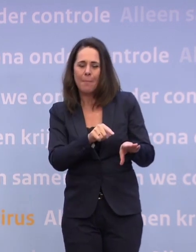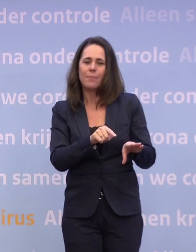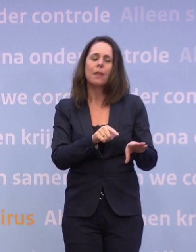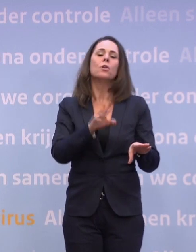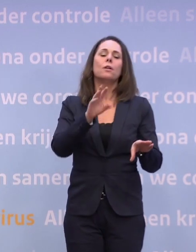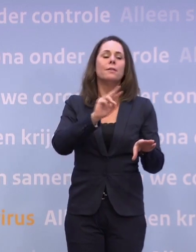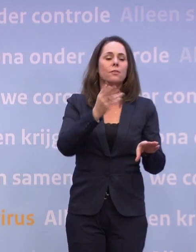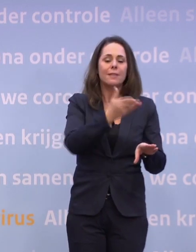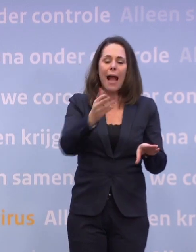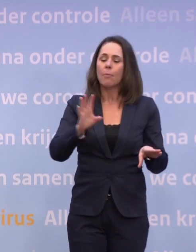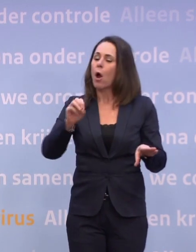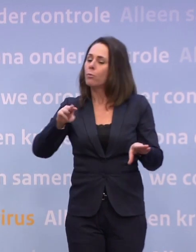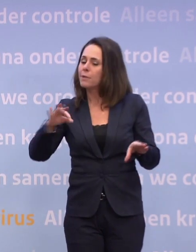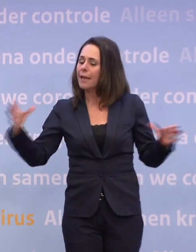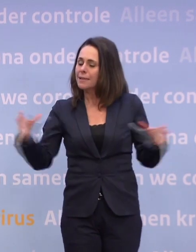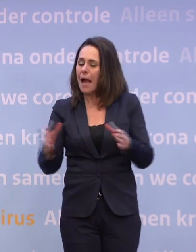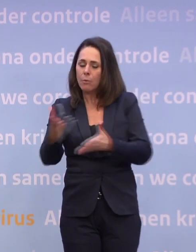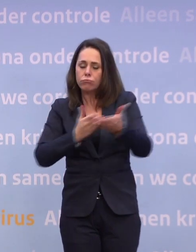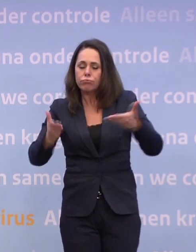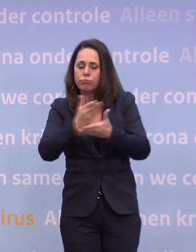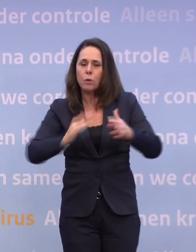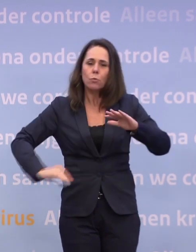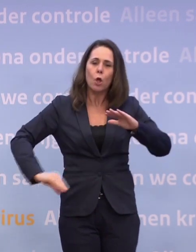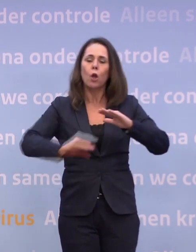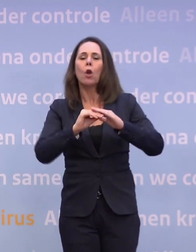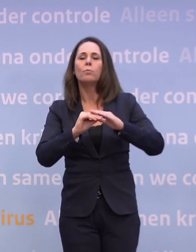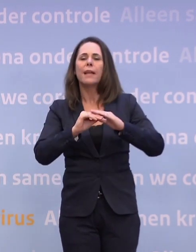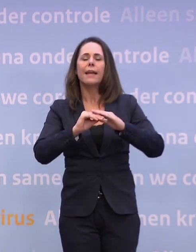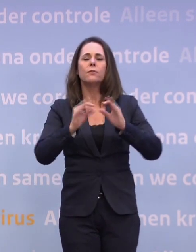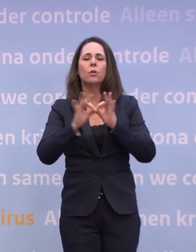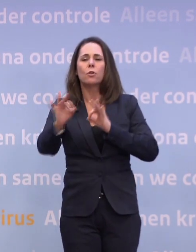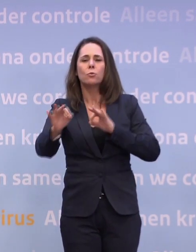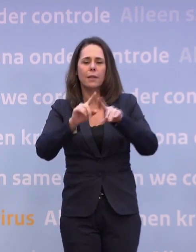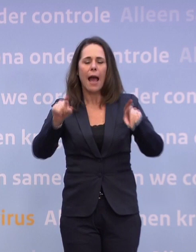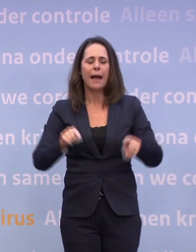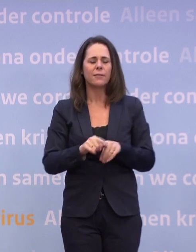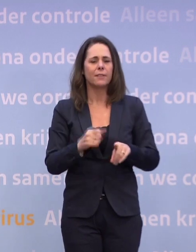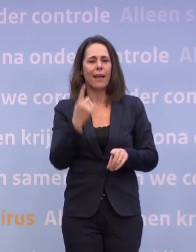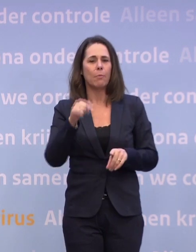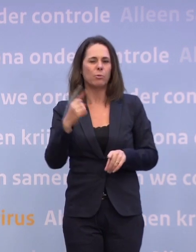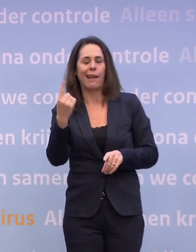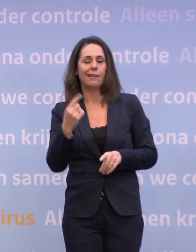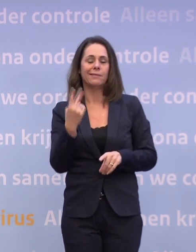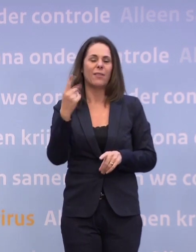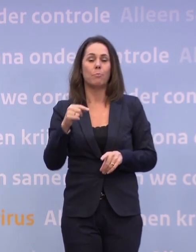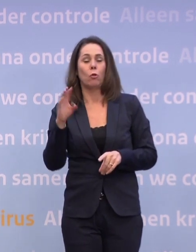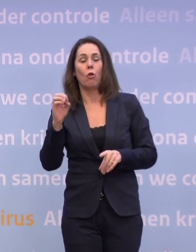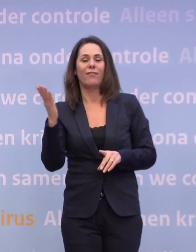...komen we zo snel mogelijk met een update van de routekaart... ...versie 1.1, versie 2.0, zo u wilt. Het tweede is, heb ik ook net gezegd...